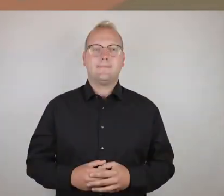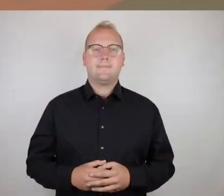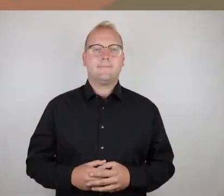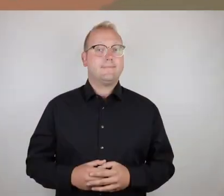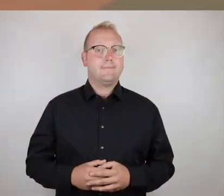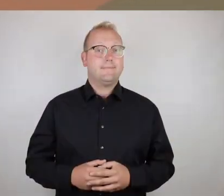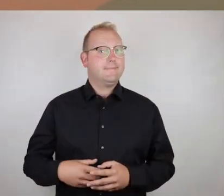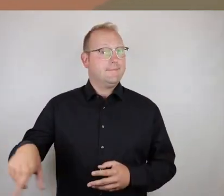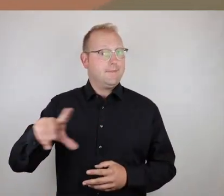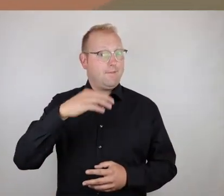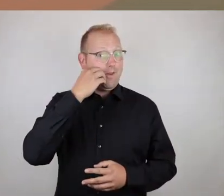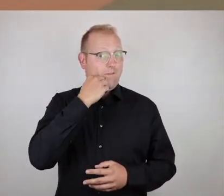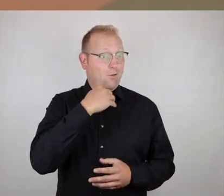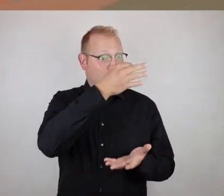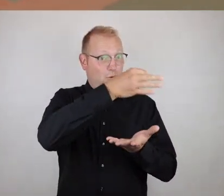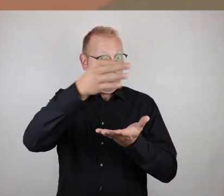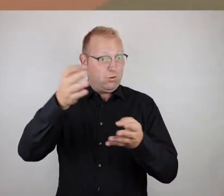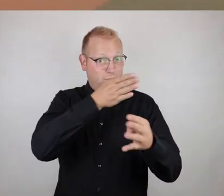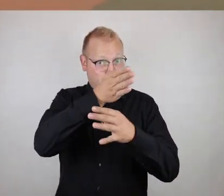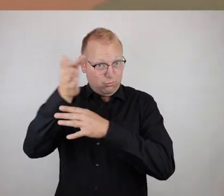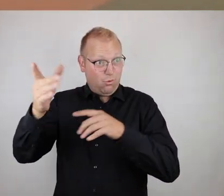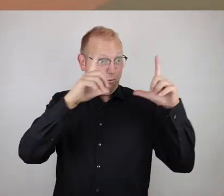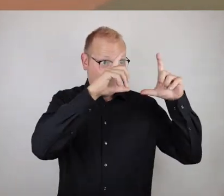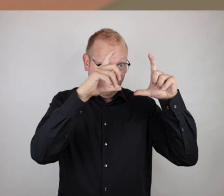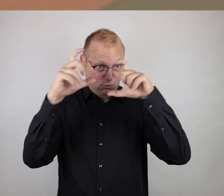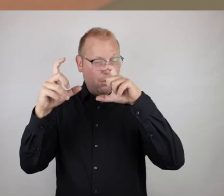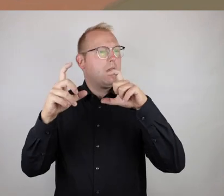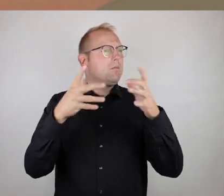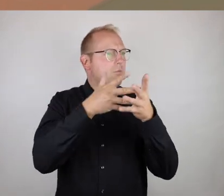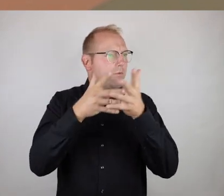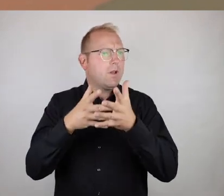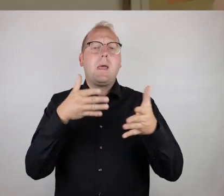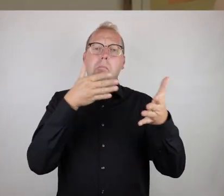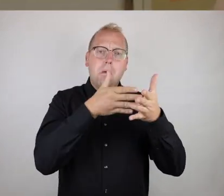Wir wollen ja Fotos machen von den Orten, die vielleicht barrierefrei sind oder doch auch Barrieren haben.